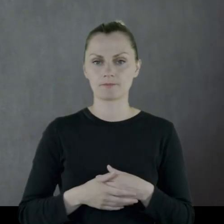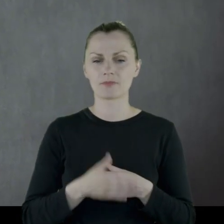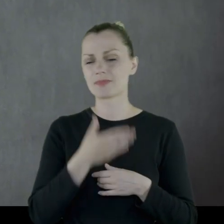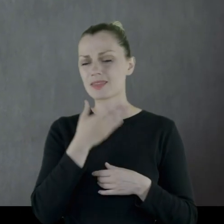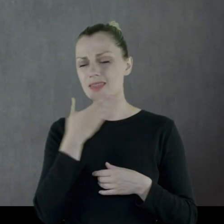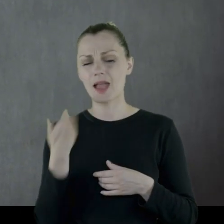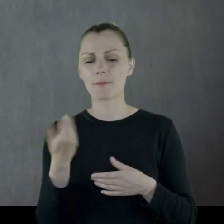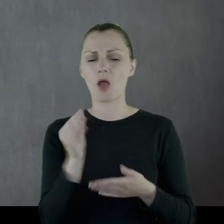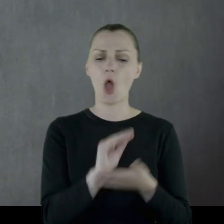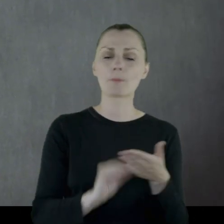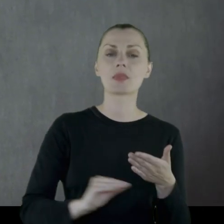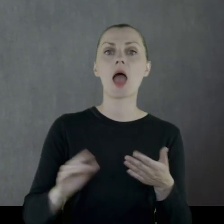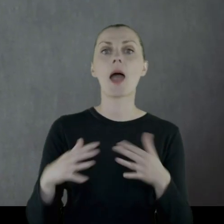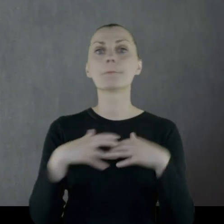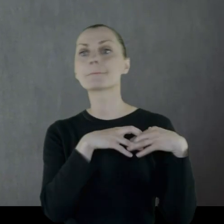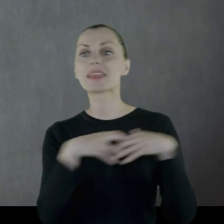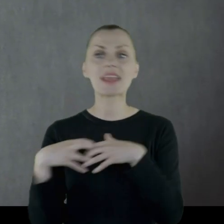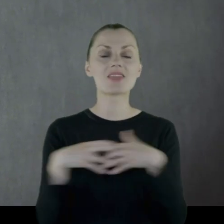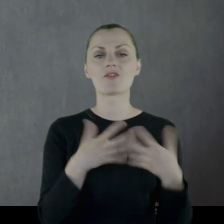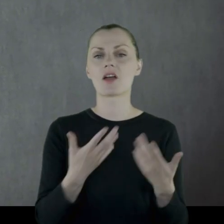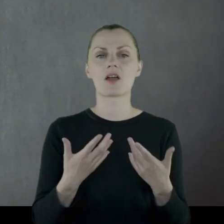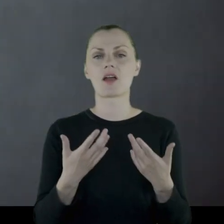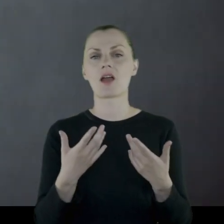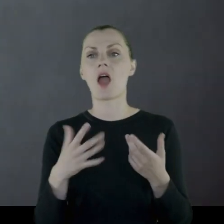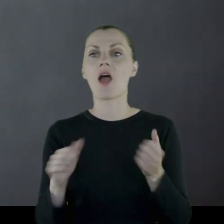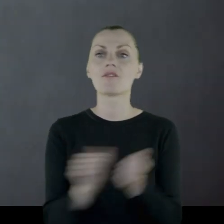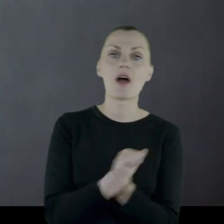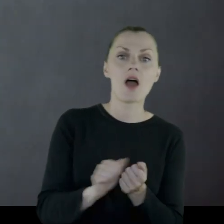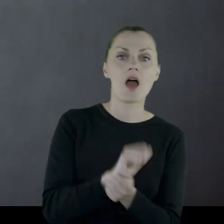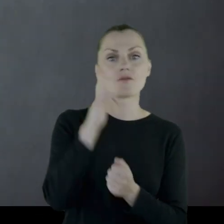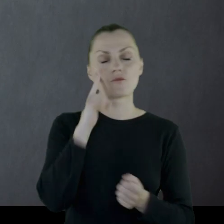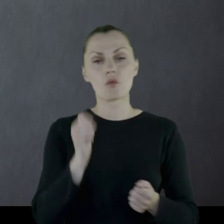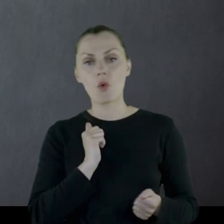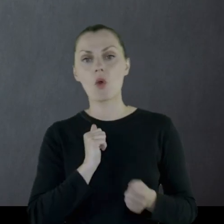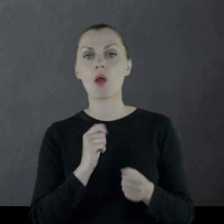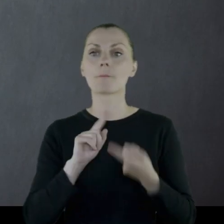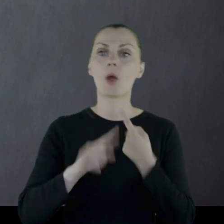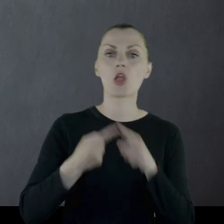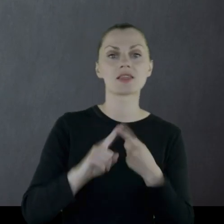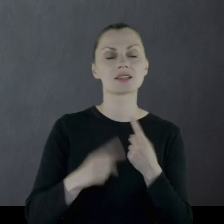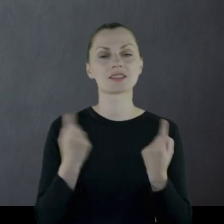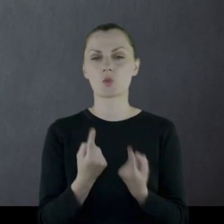Nie ma praktycznie żadnych opisów bitew, nie ma starć militarnych, czy sytuacji politycznej,